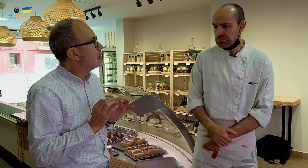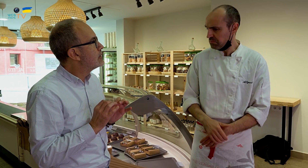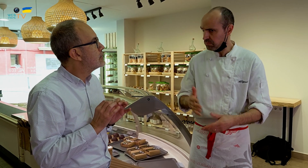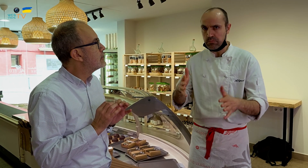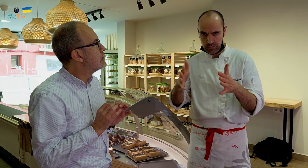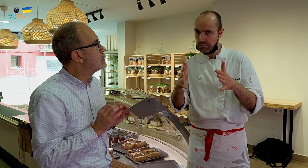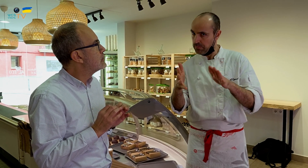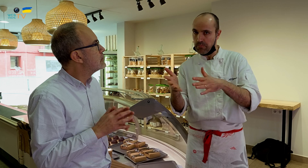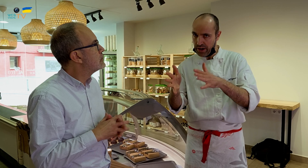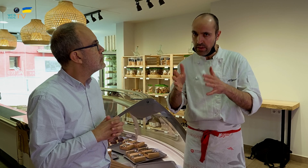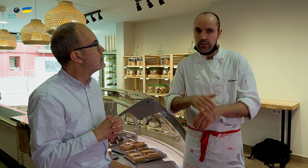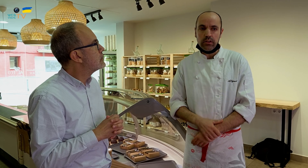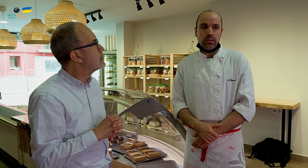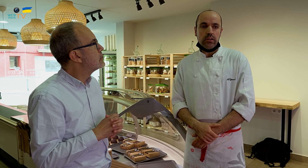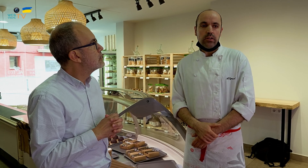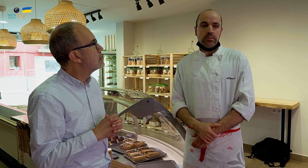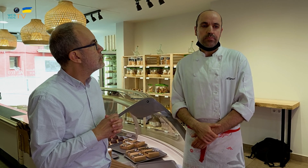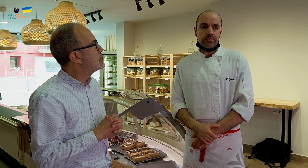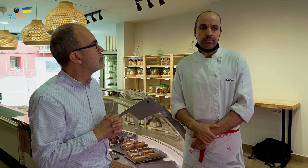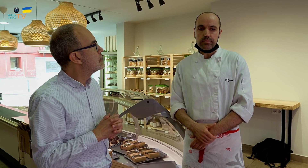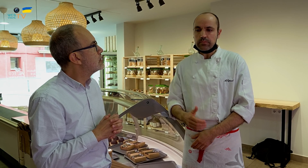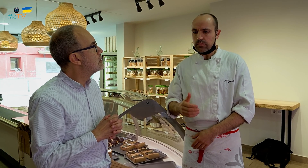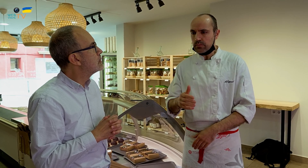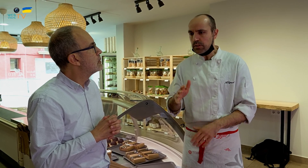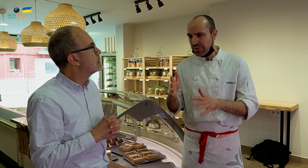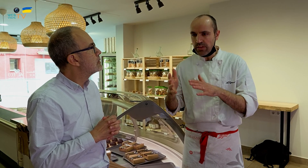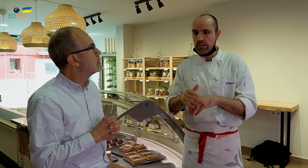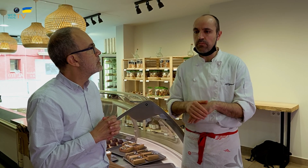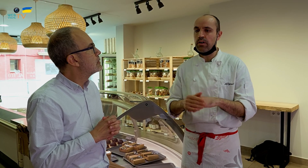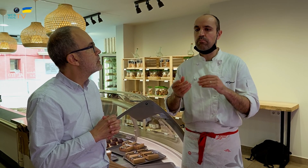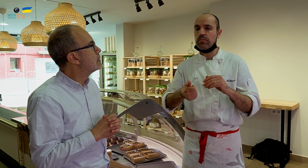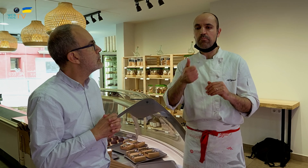Bastante parecidos. Es parecido.